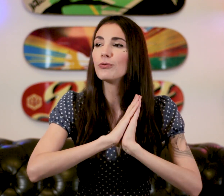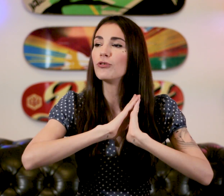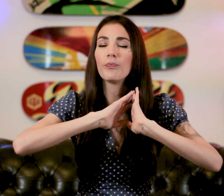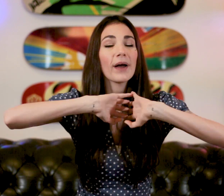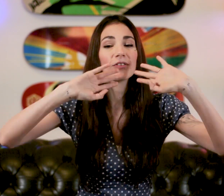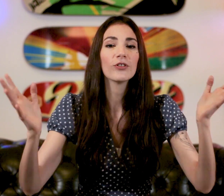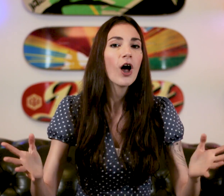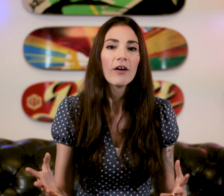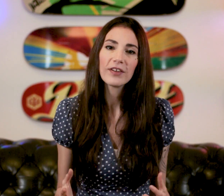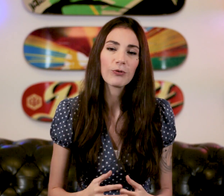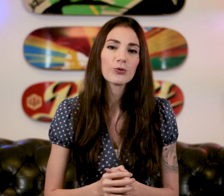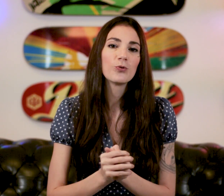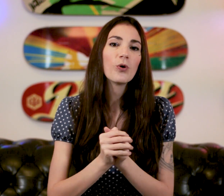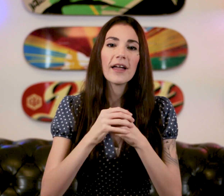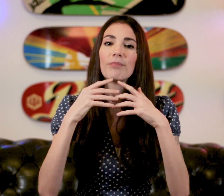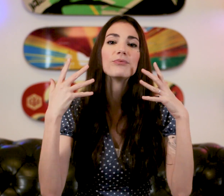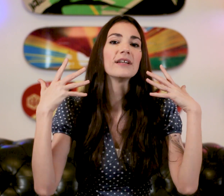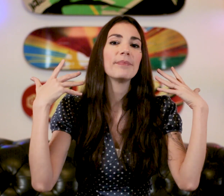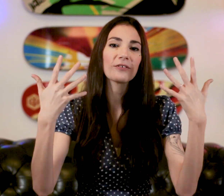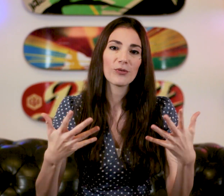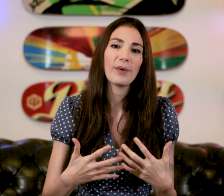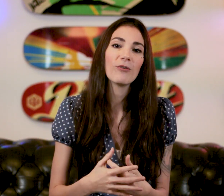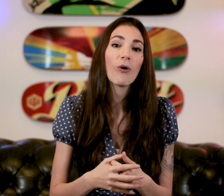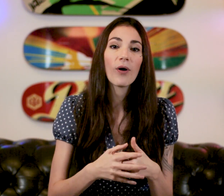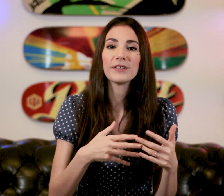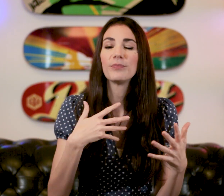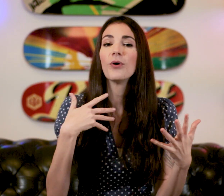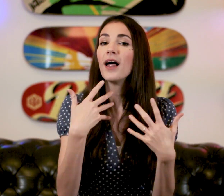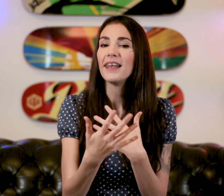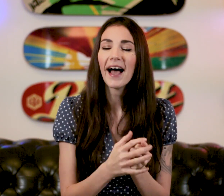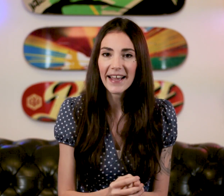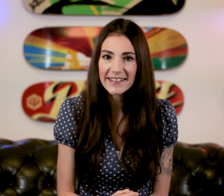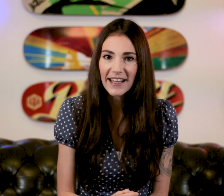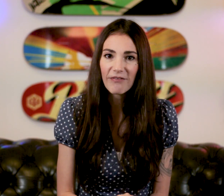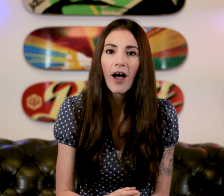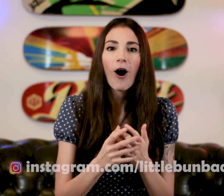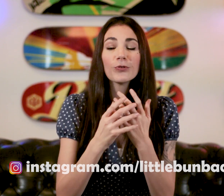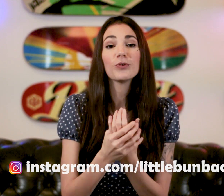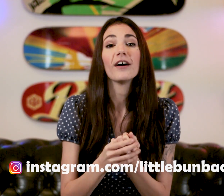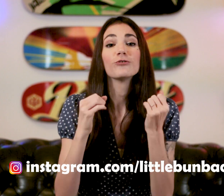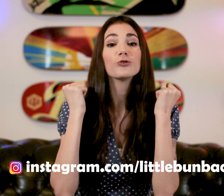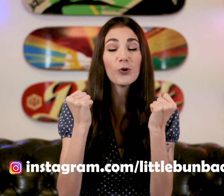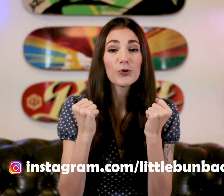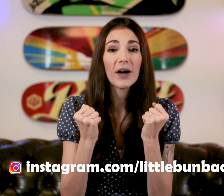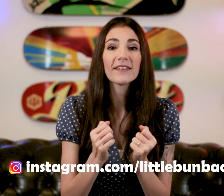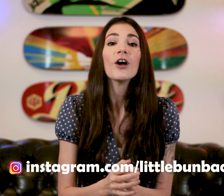plus de personnes verront ce cours et plus les personnes parlerons un petit peu la LSF en tout cas je le souhaite